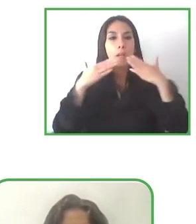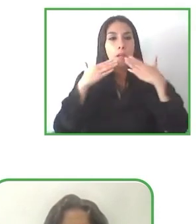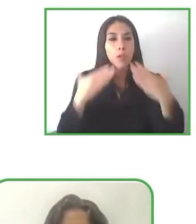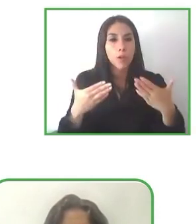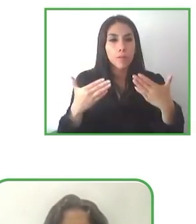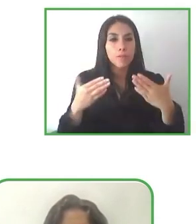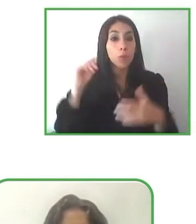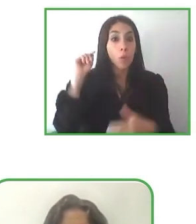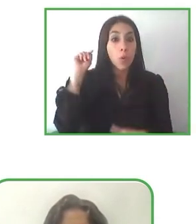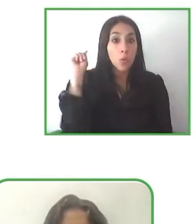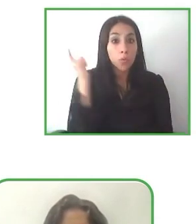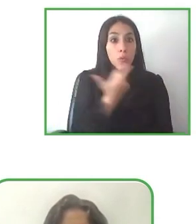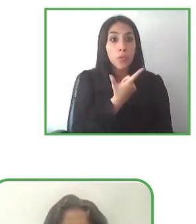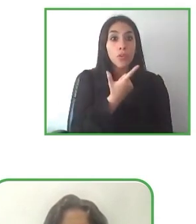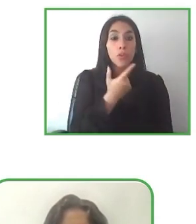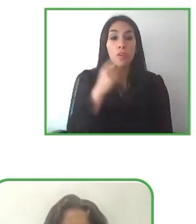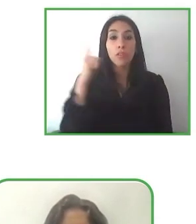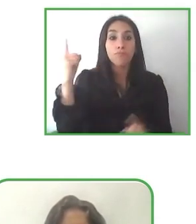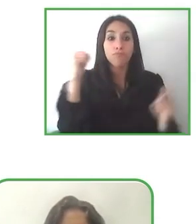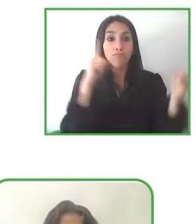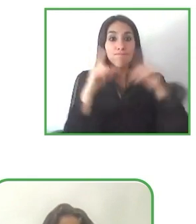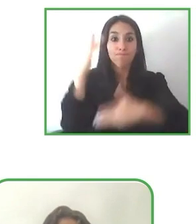estos proyectos más visibles.